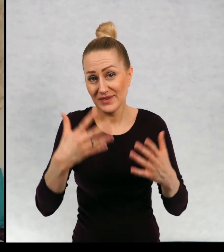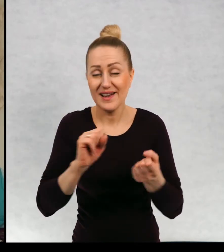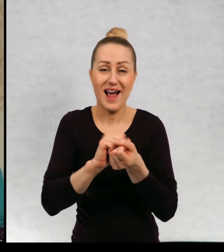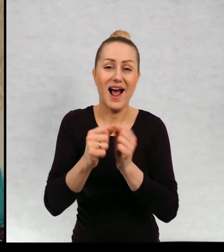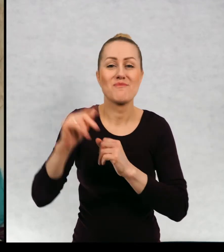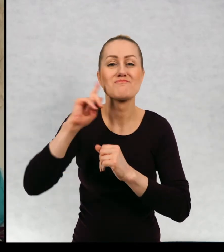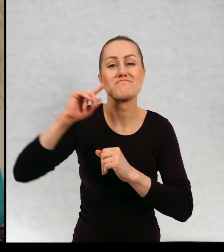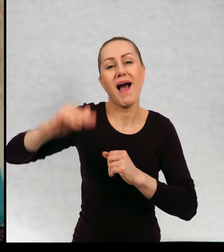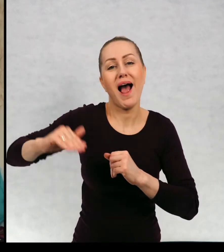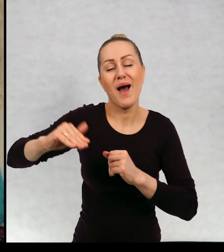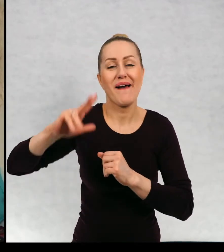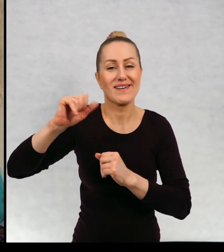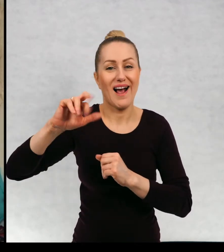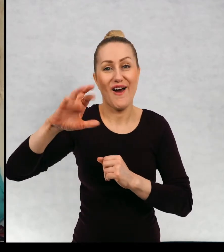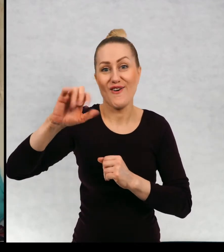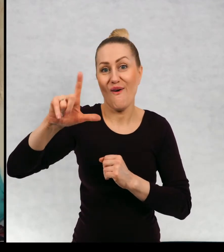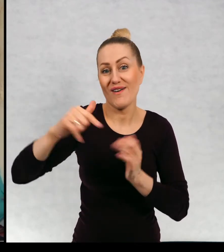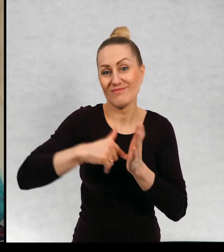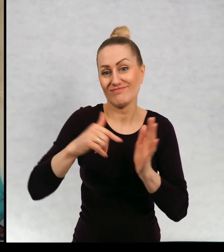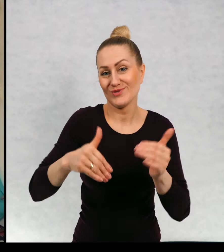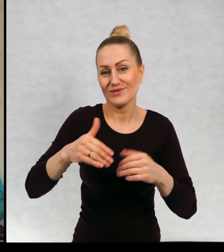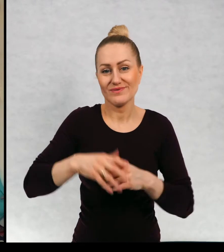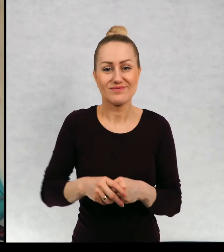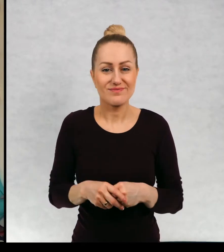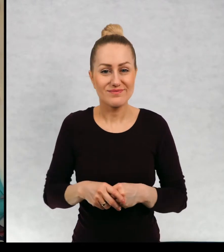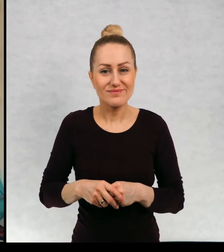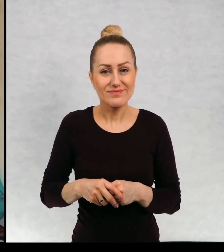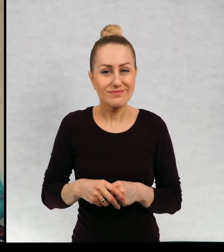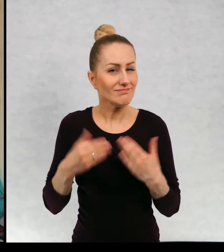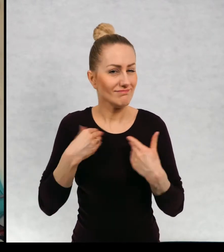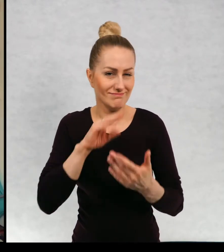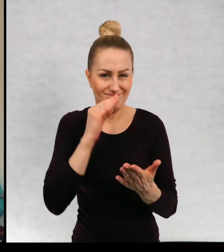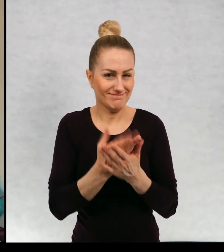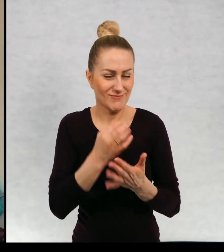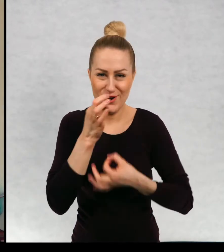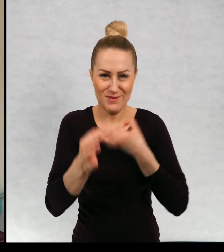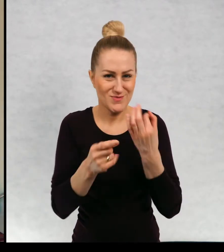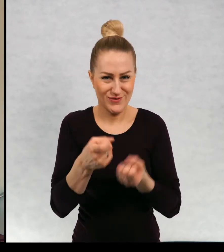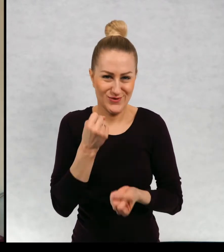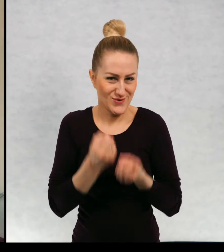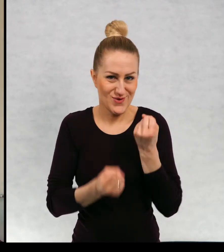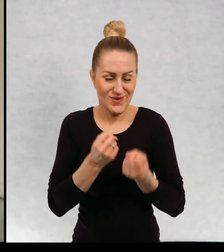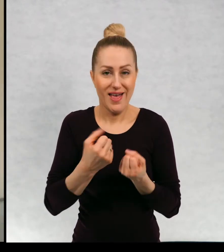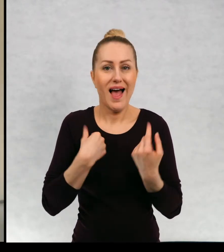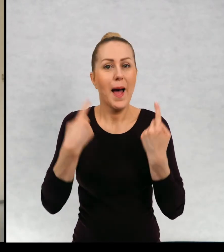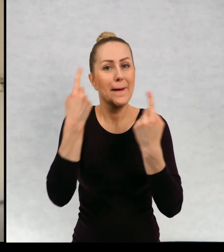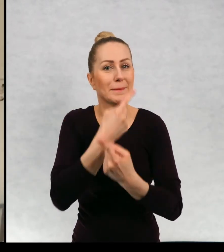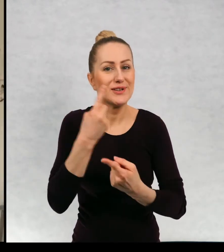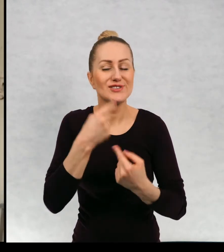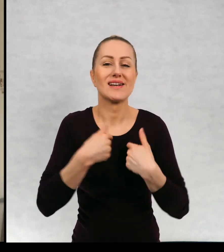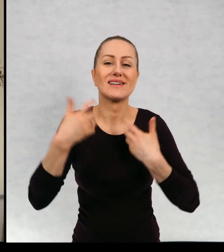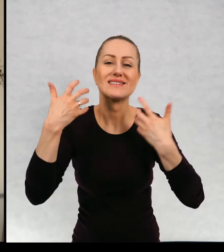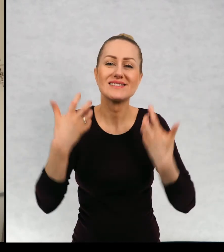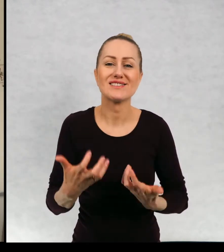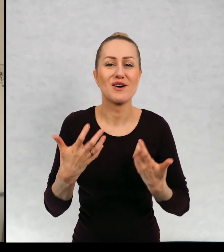A może małym Karolkiem? Trudno mi powiedzieć, ale myślę, że chciałabym przeżyć